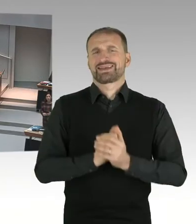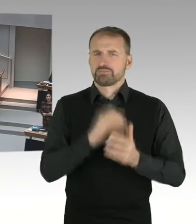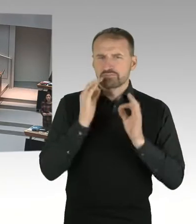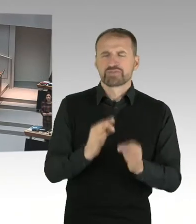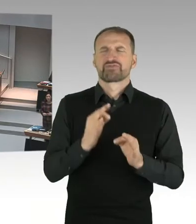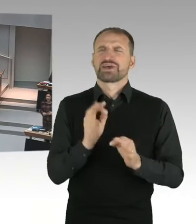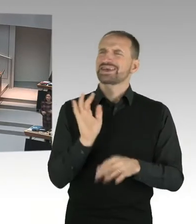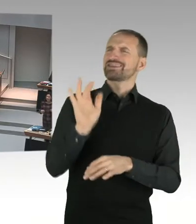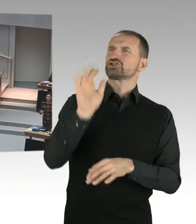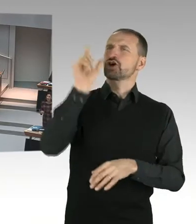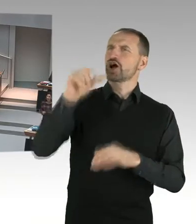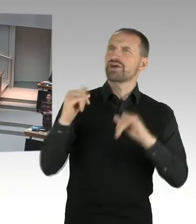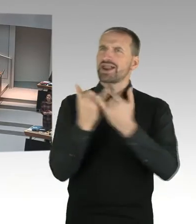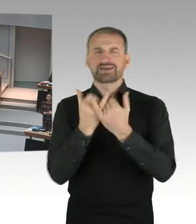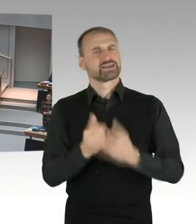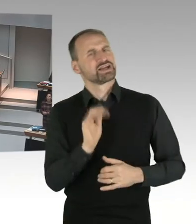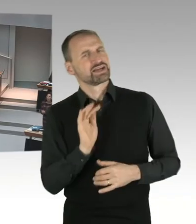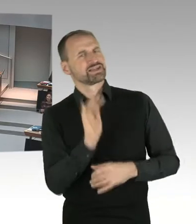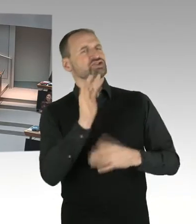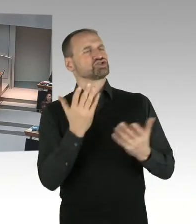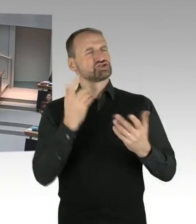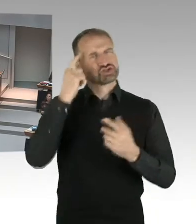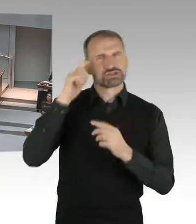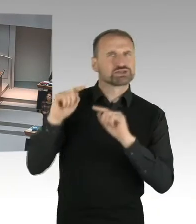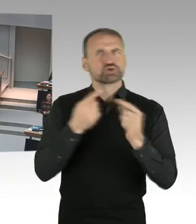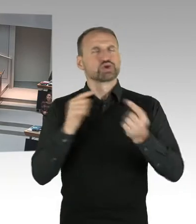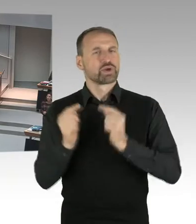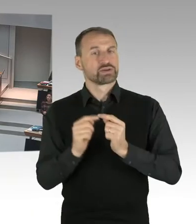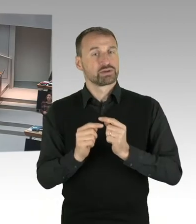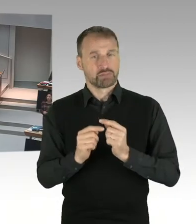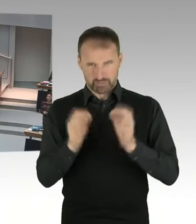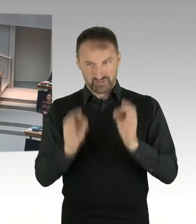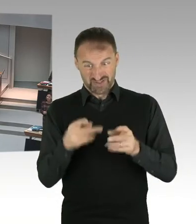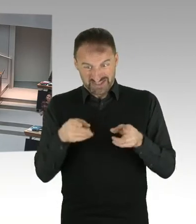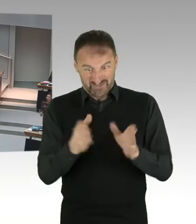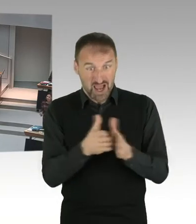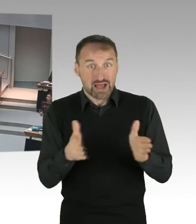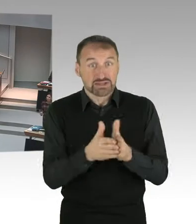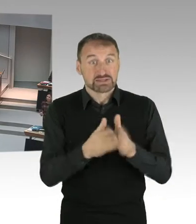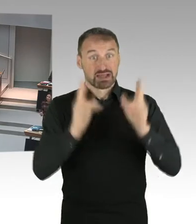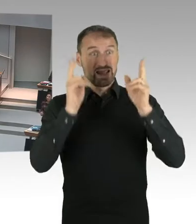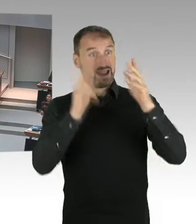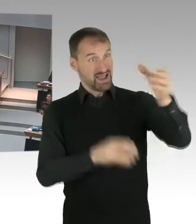Das ist doch eine schwierige Situation für ein Mädchen in solch einer Entwicklung. Und darum geht es. Es geht um Neutralität.